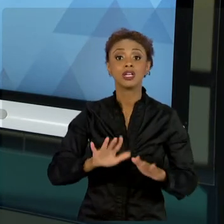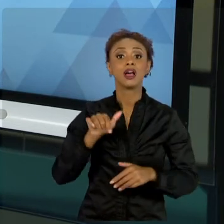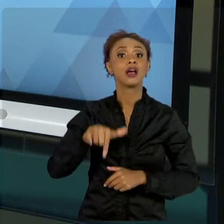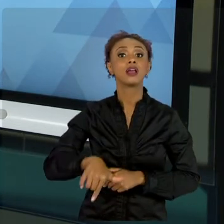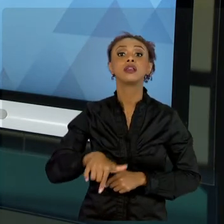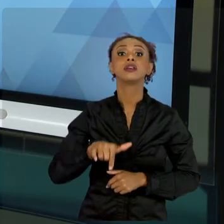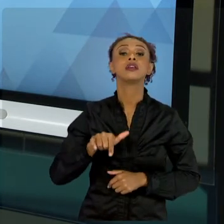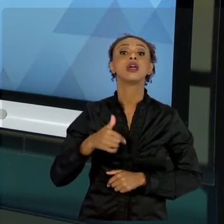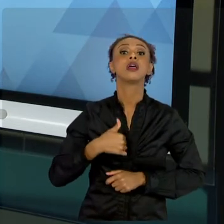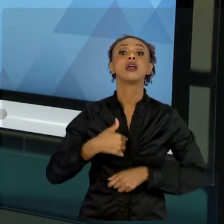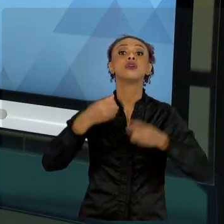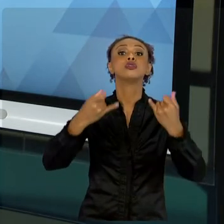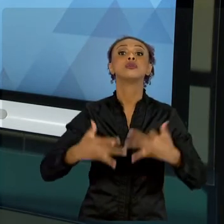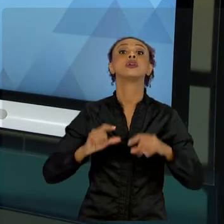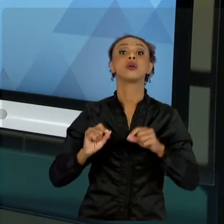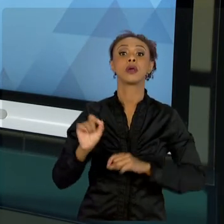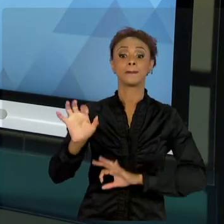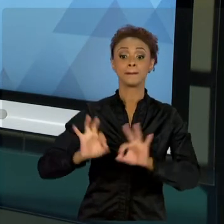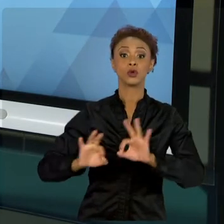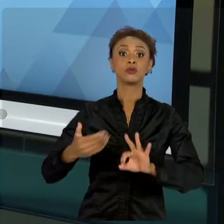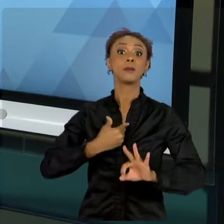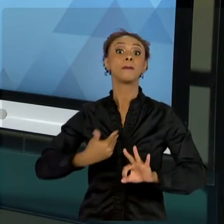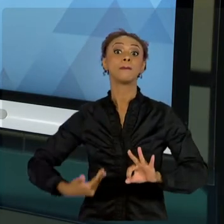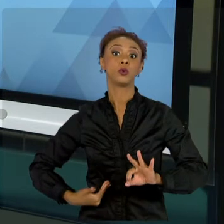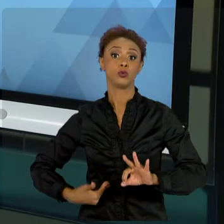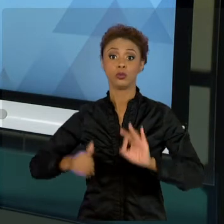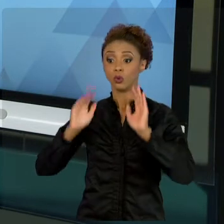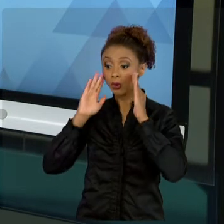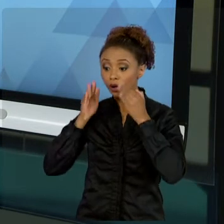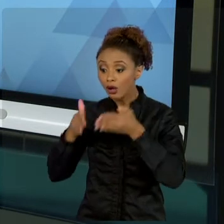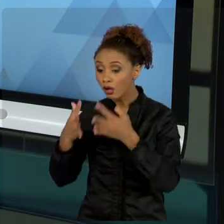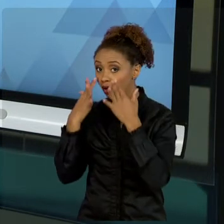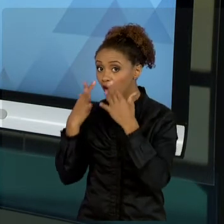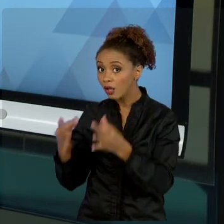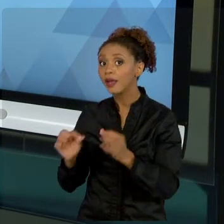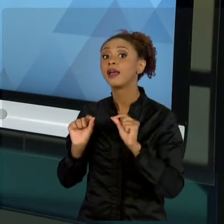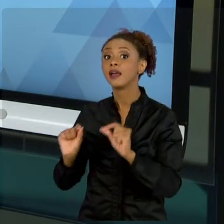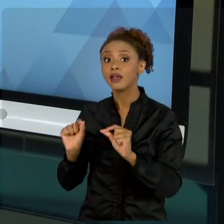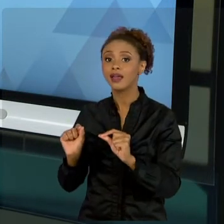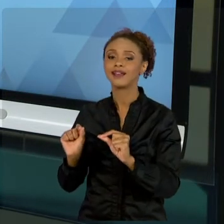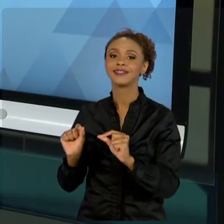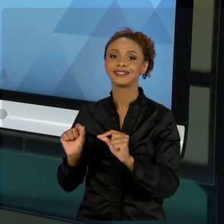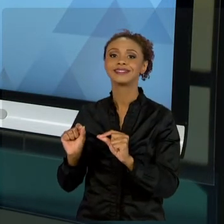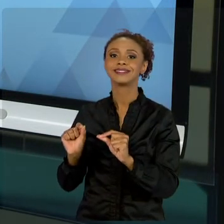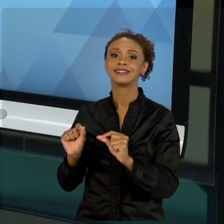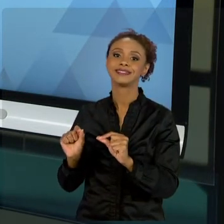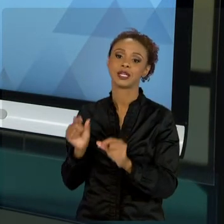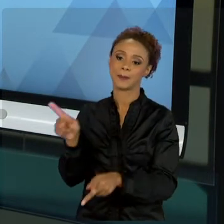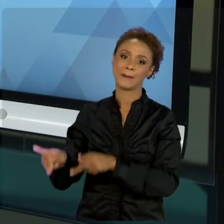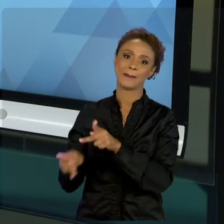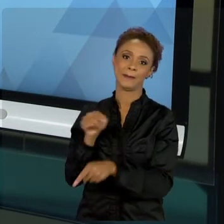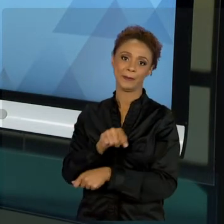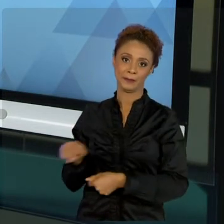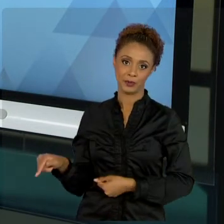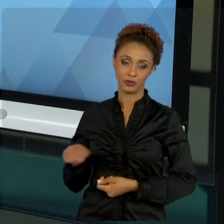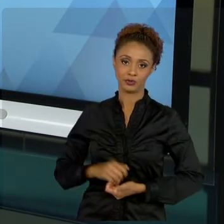INTERESSE PÚBLICO - QUE É O NOSSO FOCO DA DISCIPLINA -, COMO VOCÊ VAI SE PORTAR COMO UM